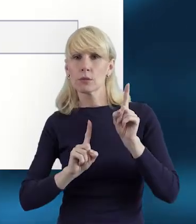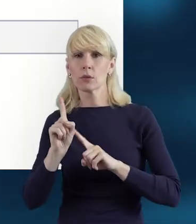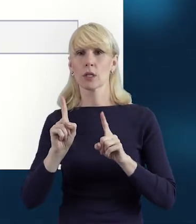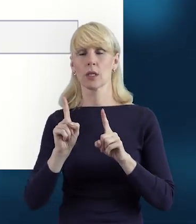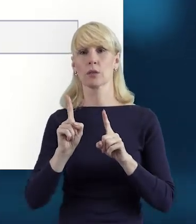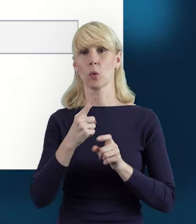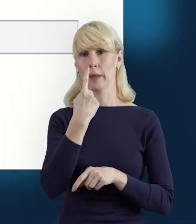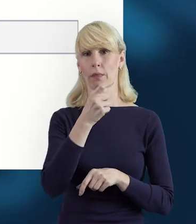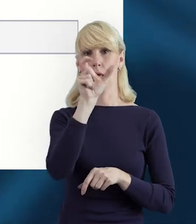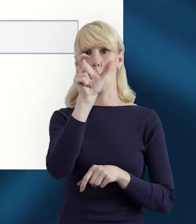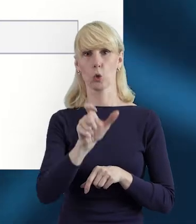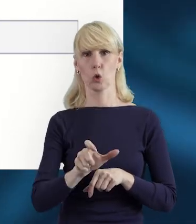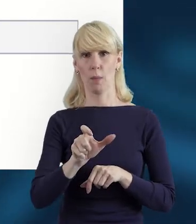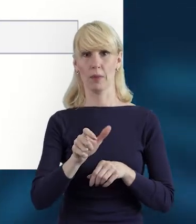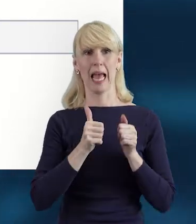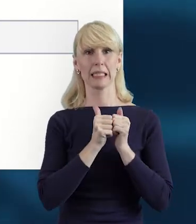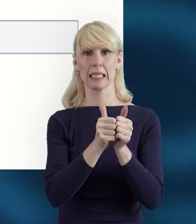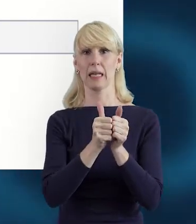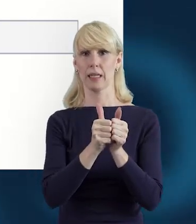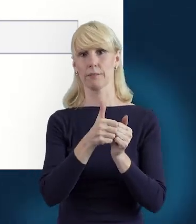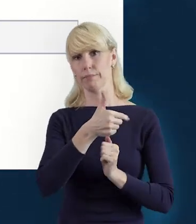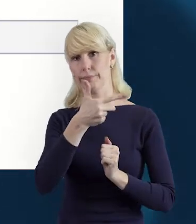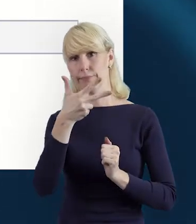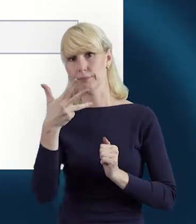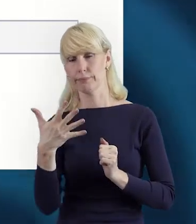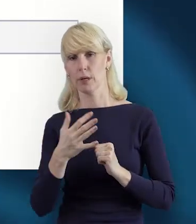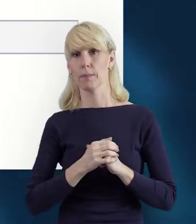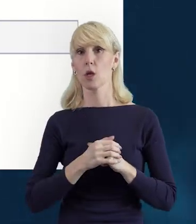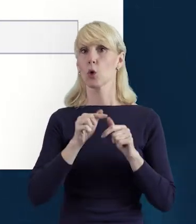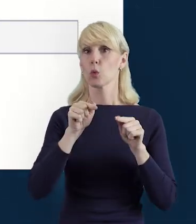wówczas za pomocą tego zielonego plusa możemy dodać kolejne slajdy.